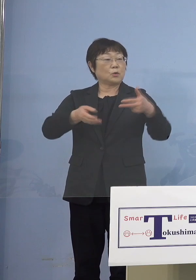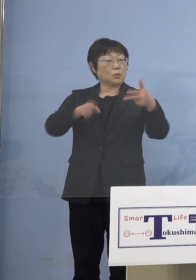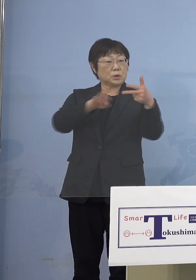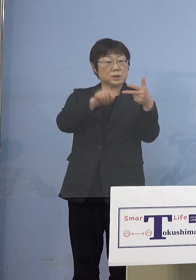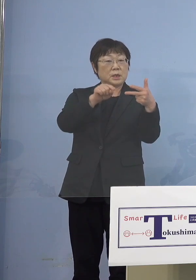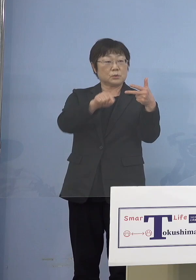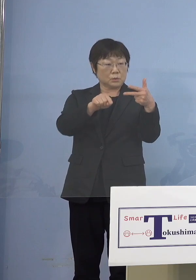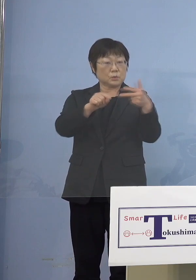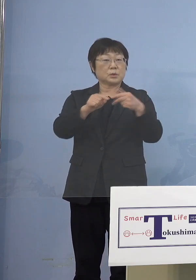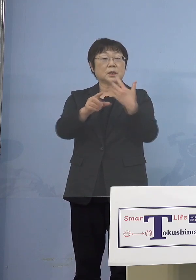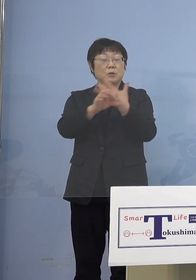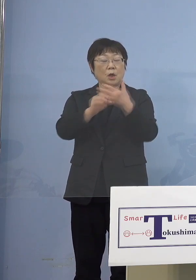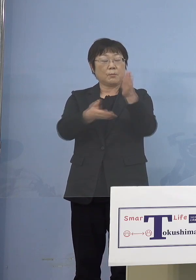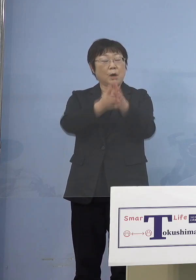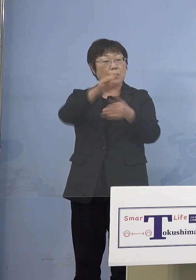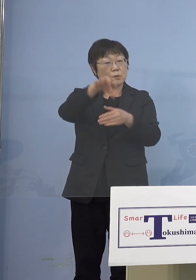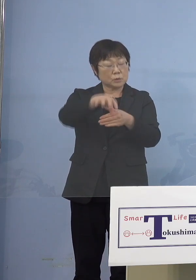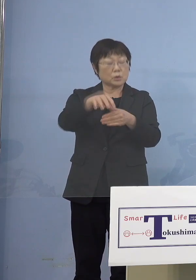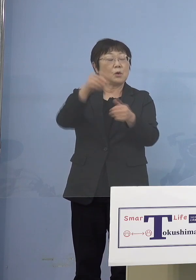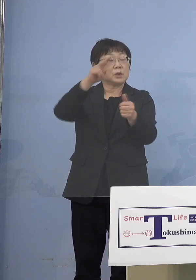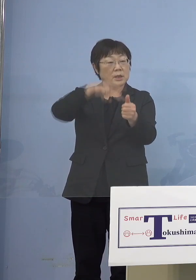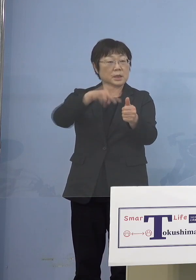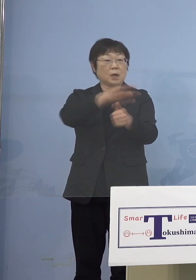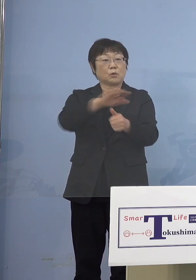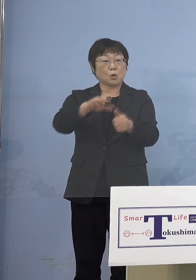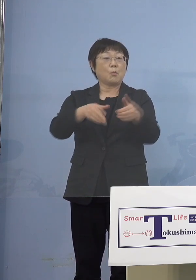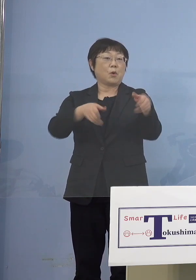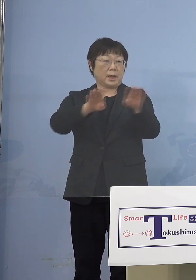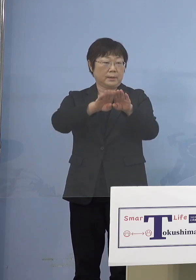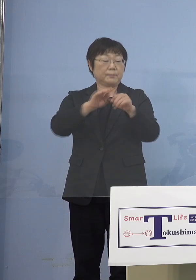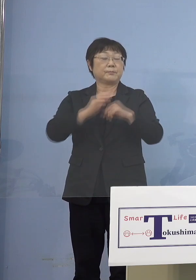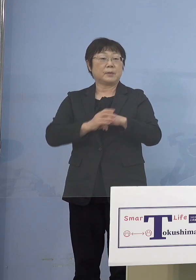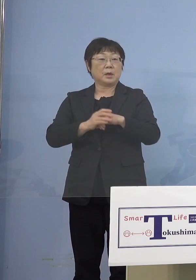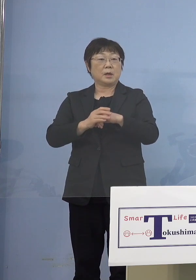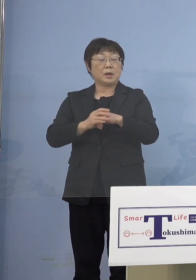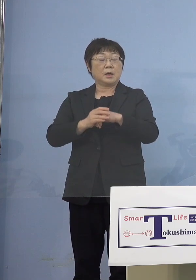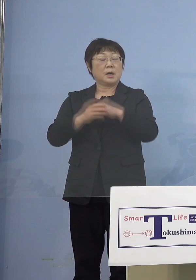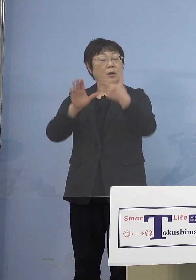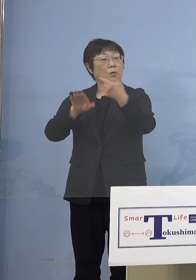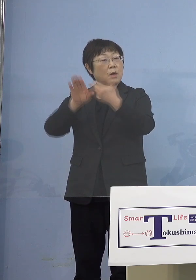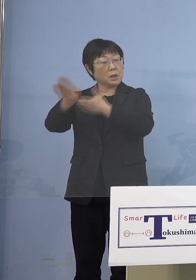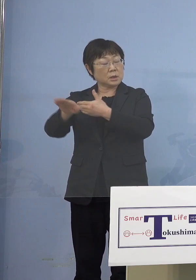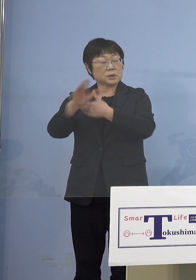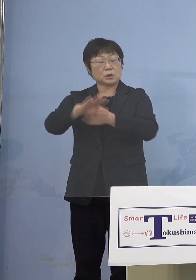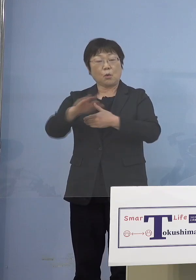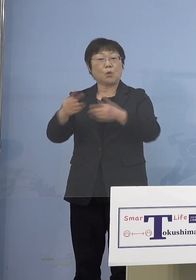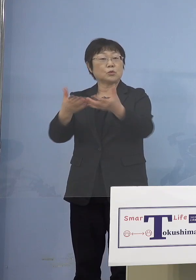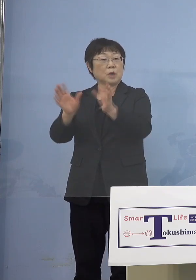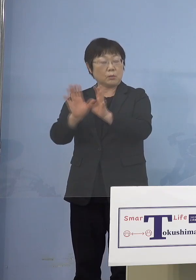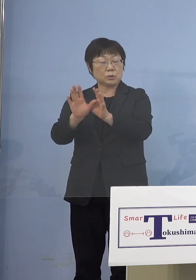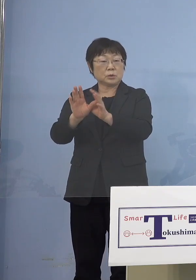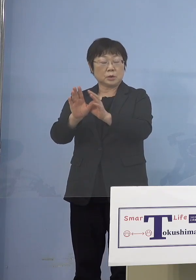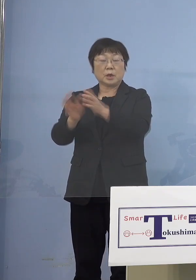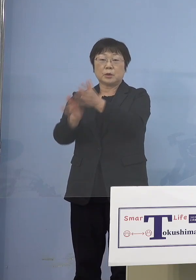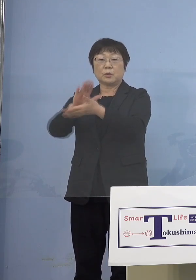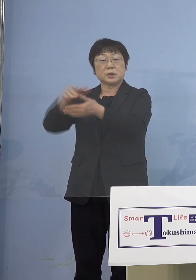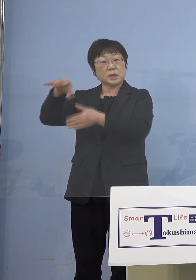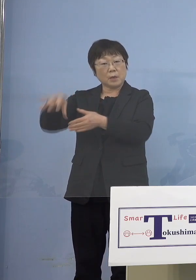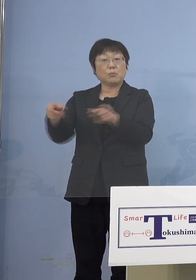例えば保育所、認定こども園 あるいは放課後児童クラブであったり あるいは幼稚園も その鴨居に入ってくるんですが